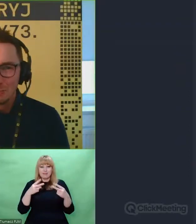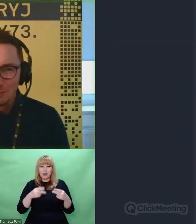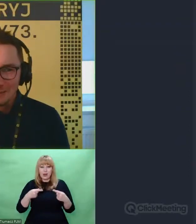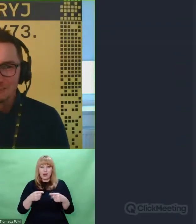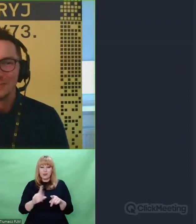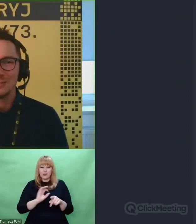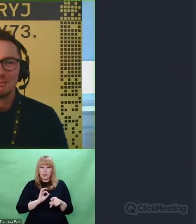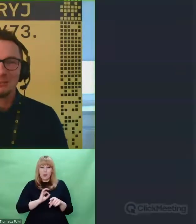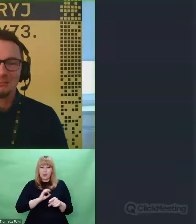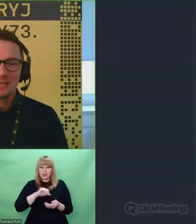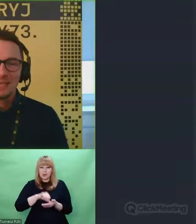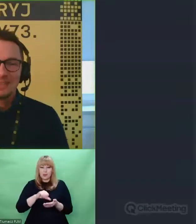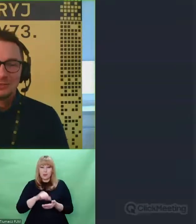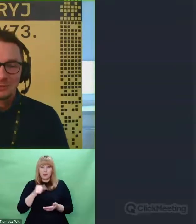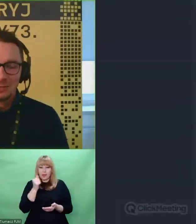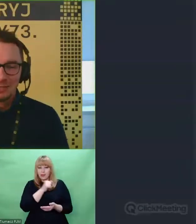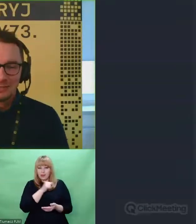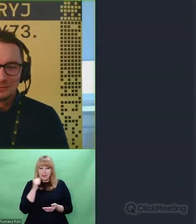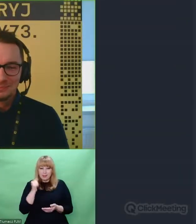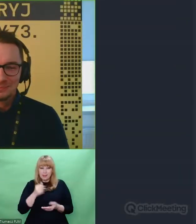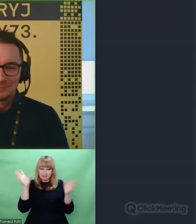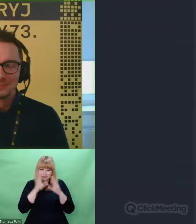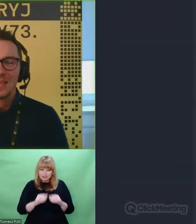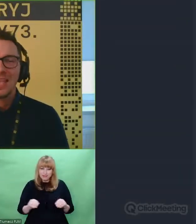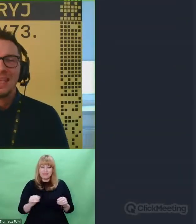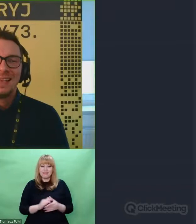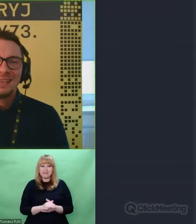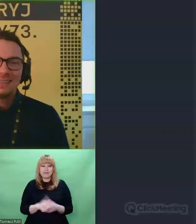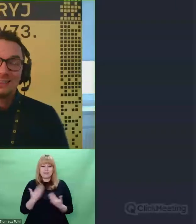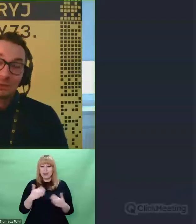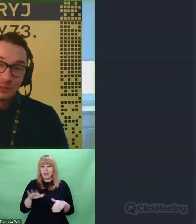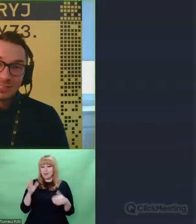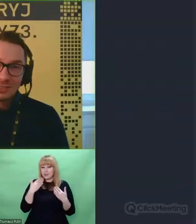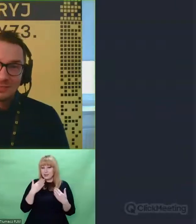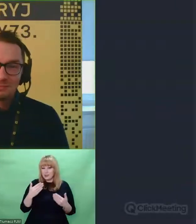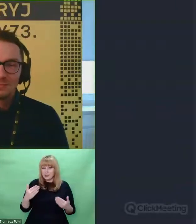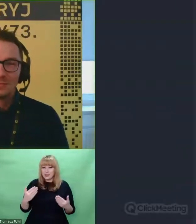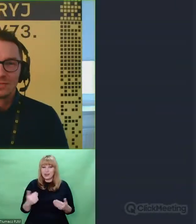Chapeau bas dla Ciebie. Dziękuję bardzo.